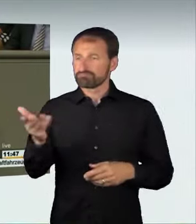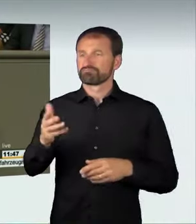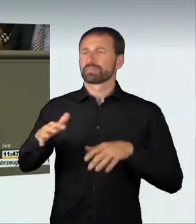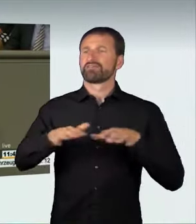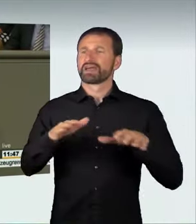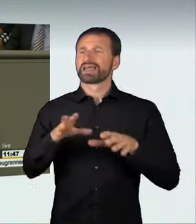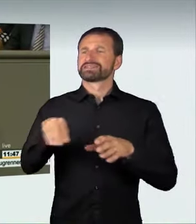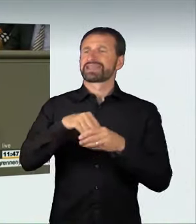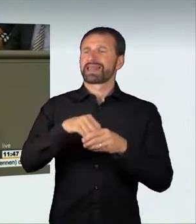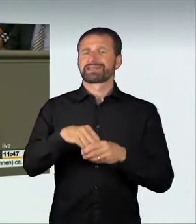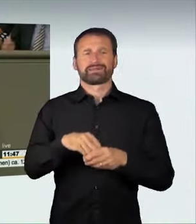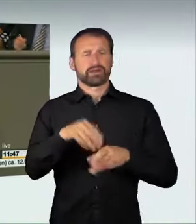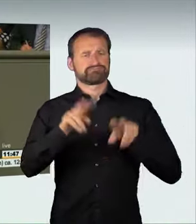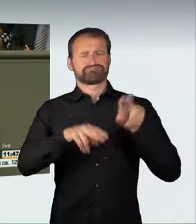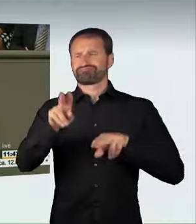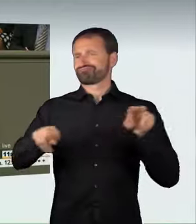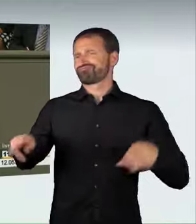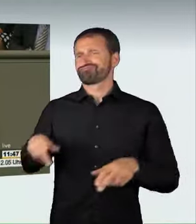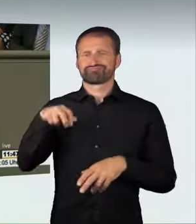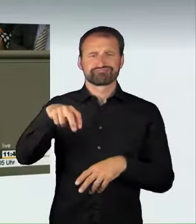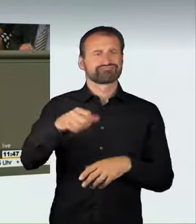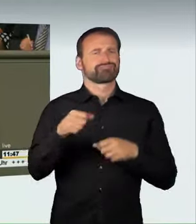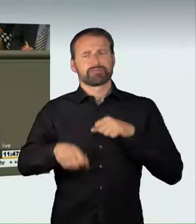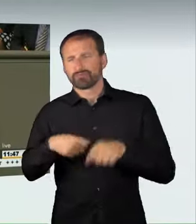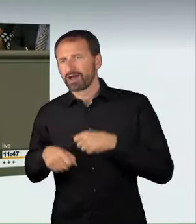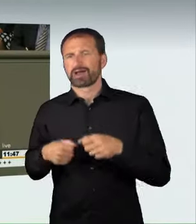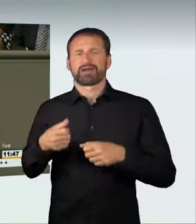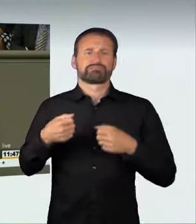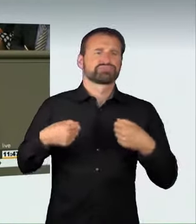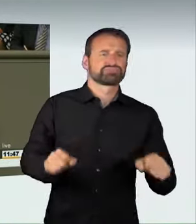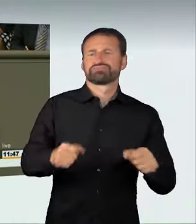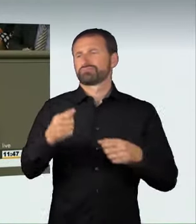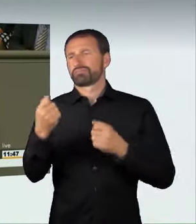in allen Fahrsituationen wahren. Wer das nicht tun will,